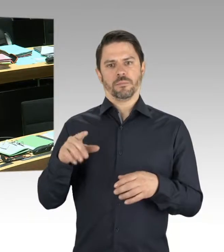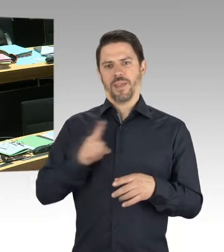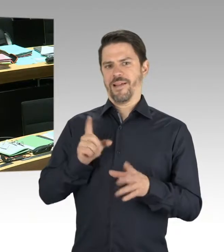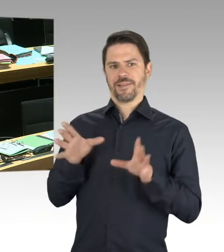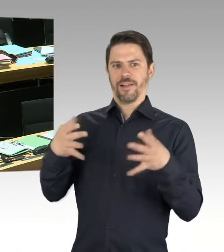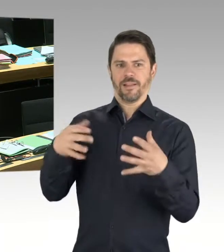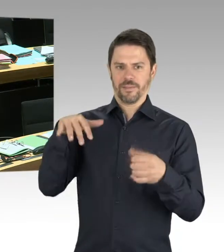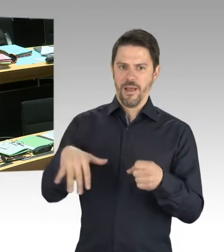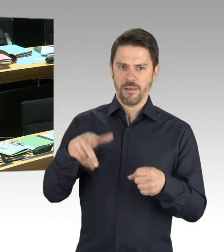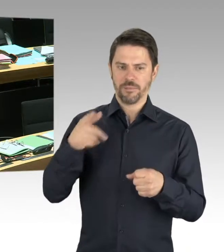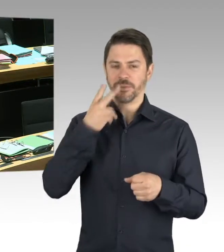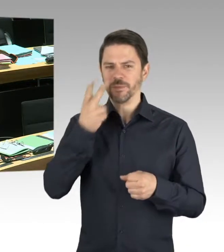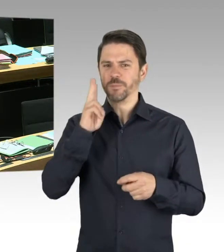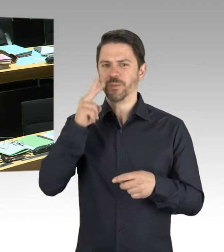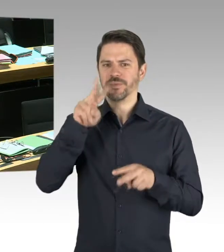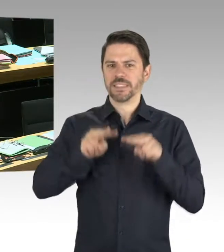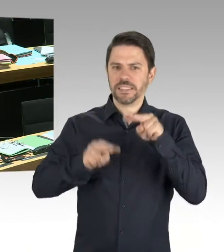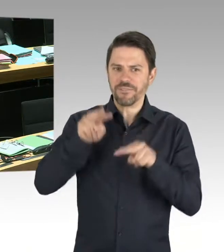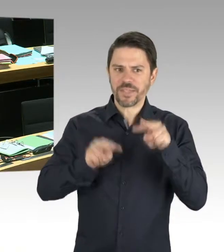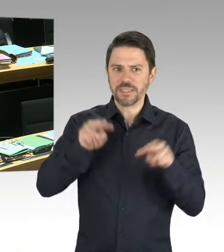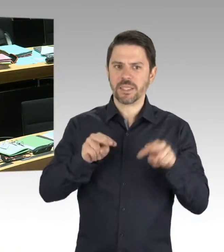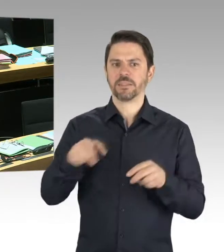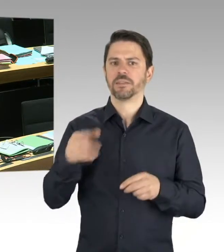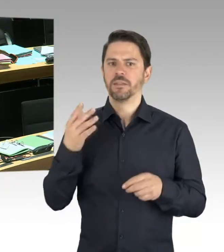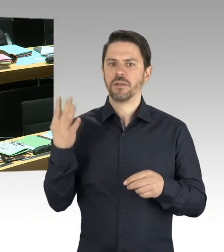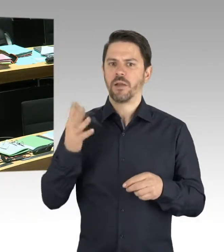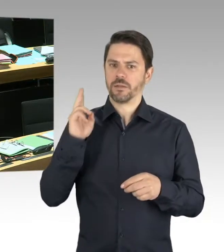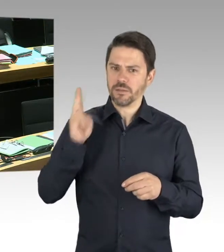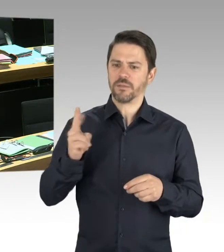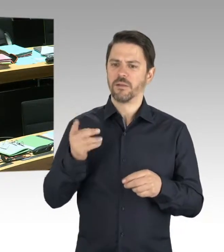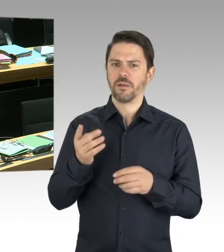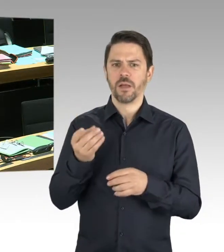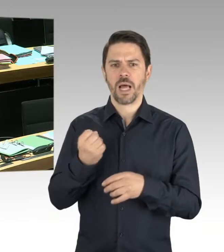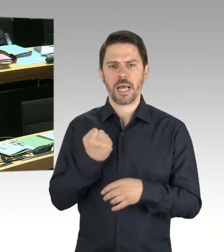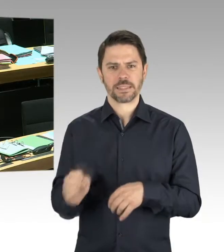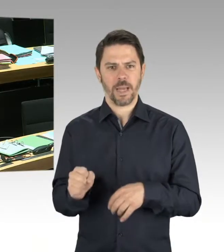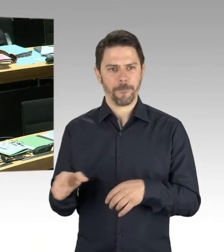das in einer Extra-Broschüre noch mal darzustellen und genau zu differenzieren. Und diese Broschüre wird im zweiten Halbjahr